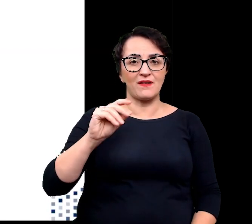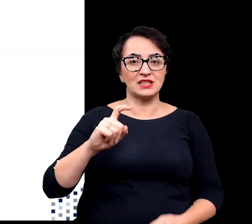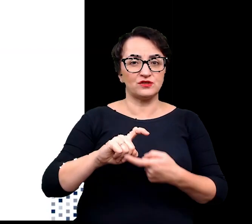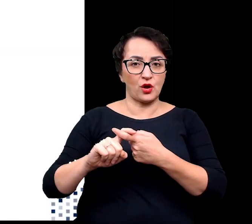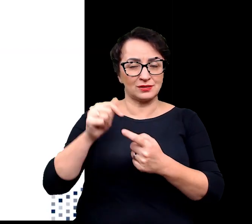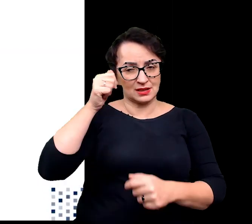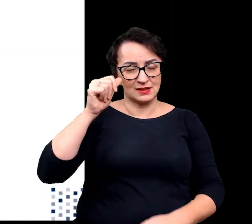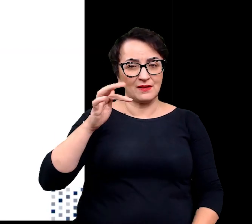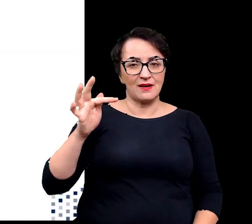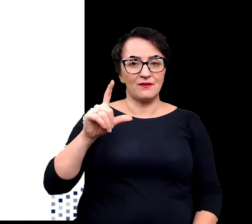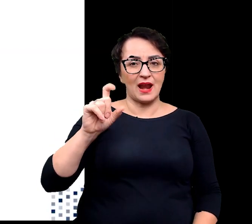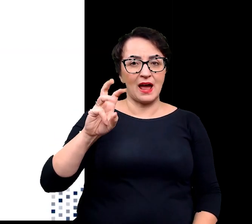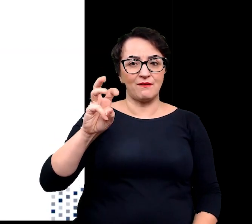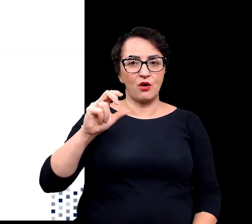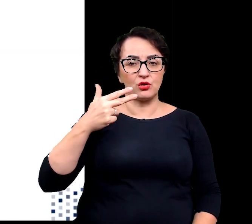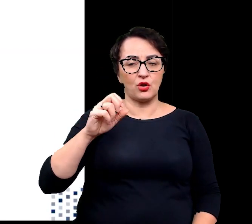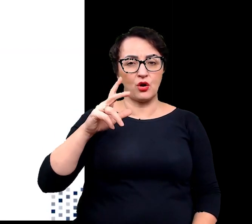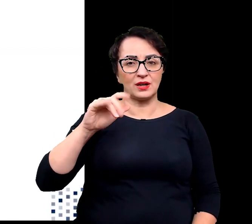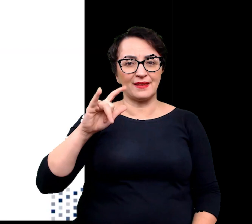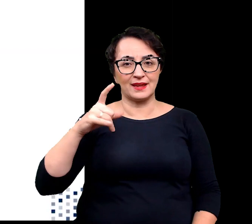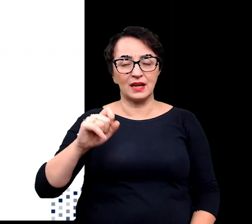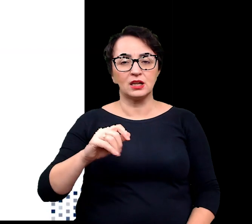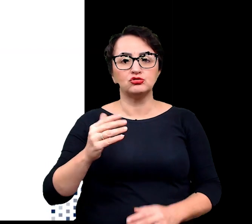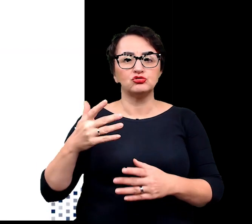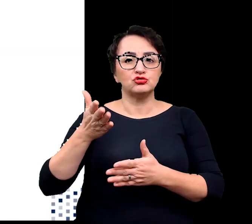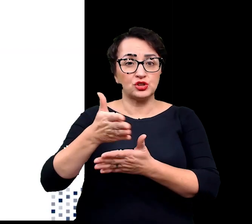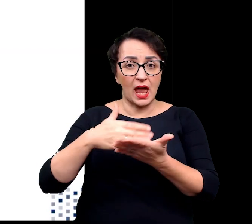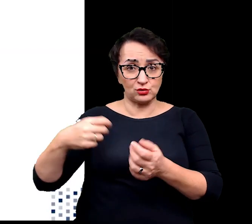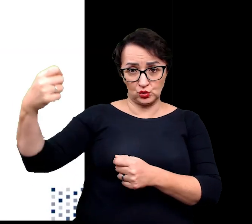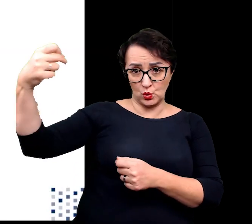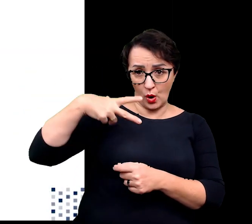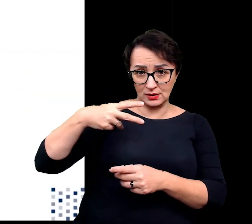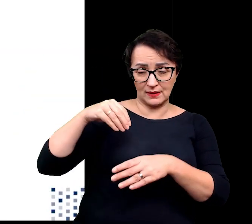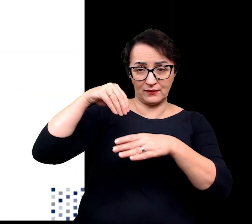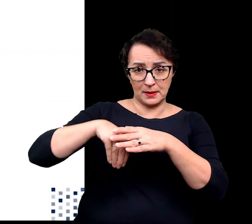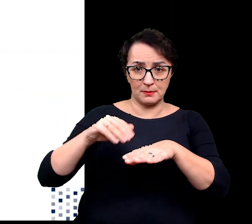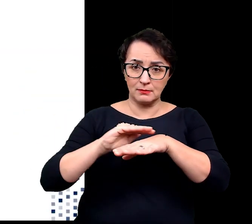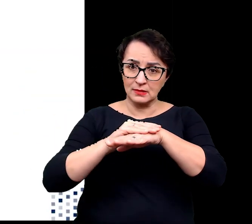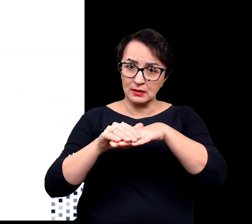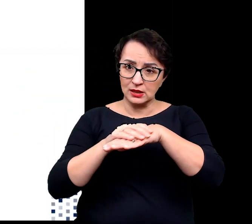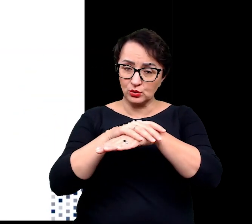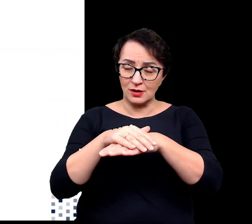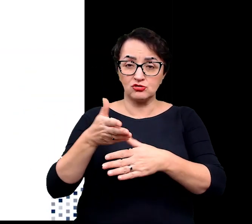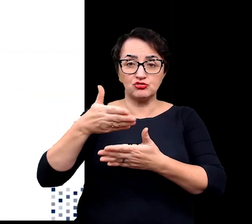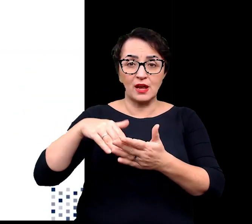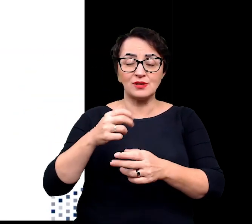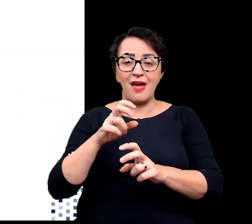część promieniowania jest absorbowana w naskórku. Część energii pochłoniętej może zostać przekazana